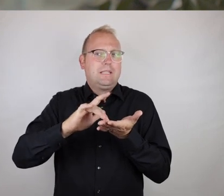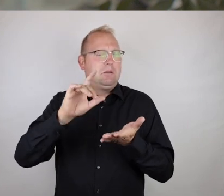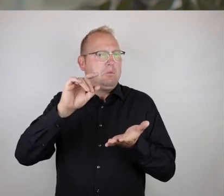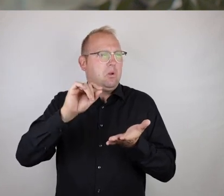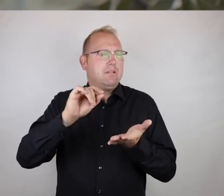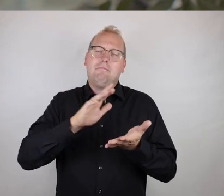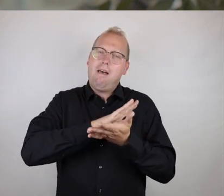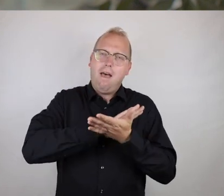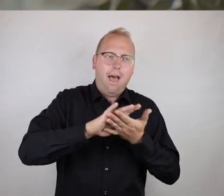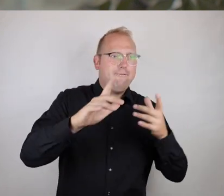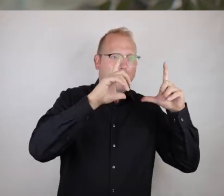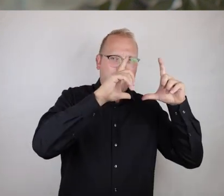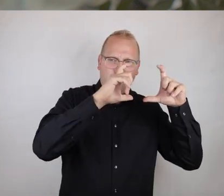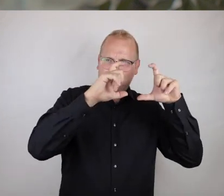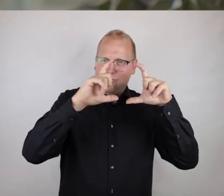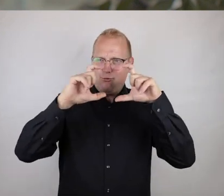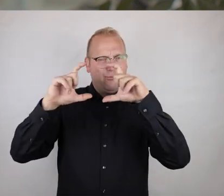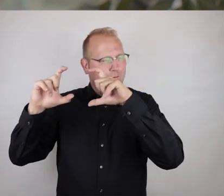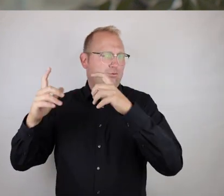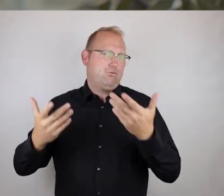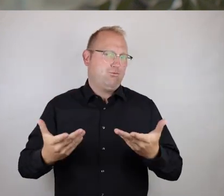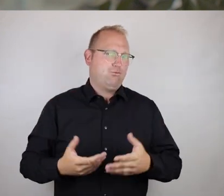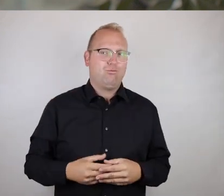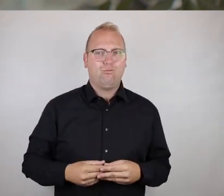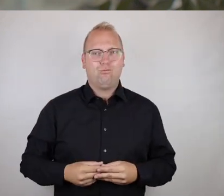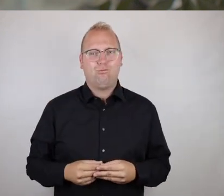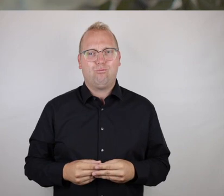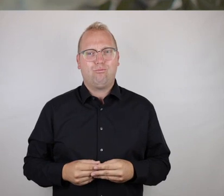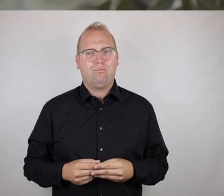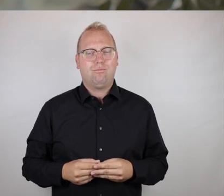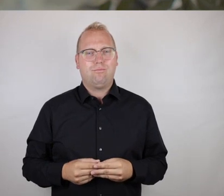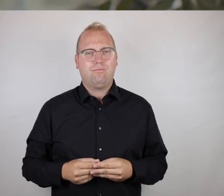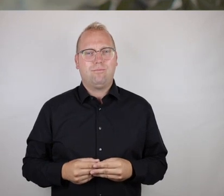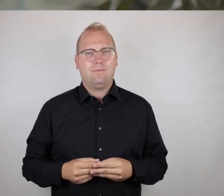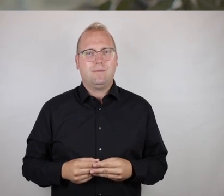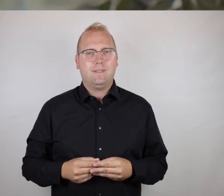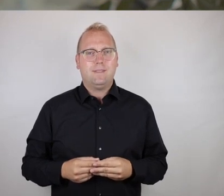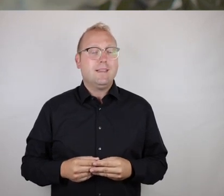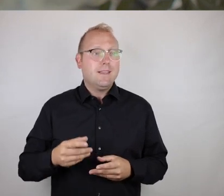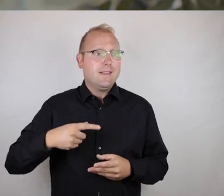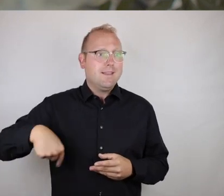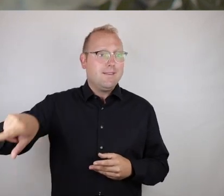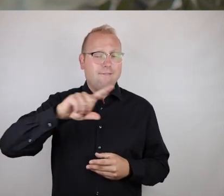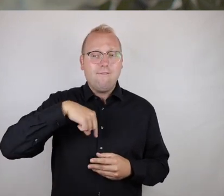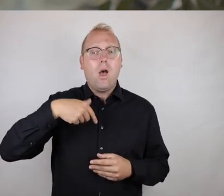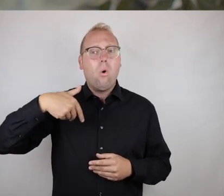d.h. letzten Endes, eine Fotosammlung zu erstellen ist eigentlich mit einem sehr geringen Aufwand möglich.